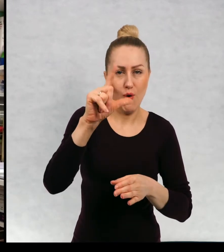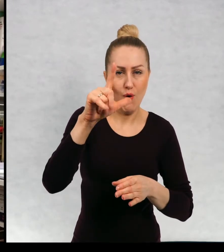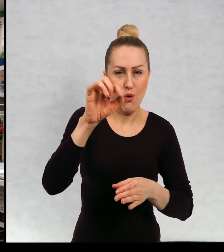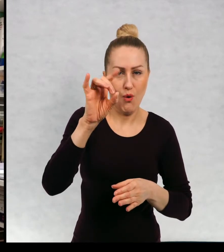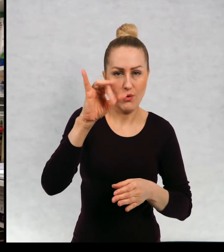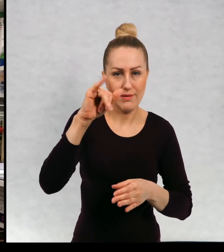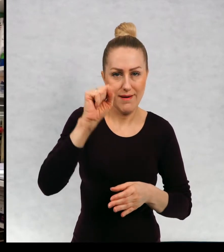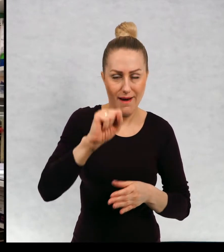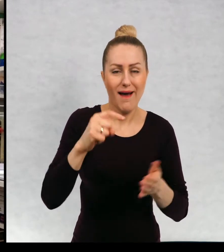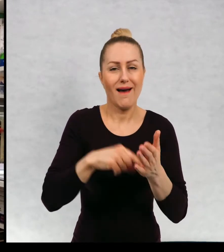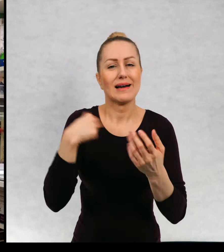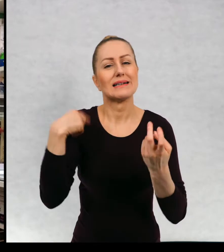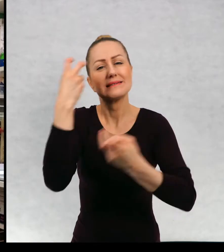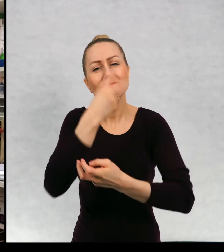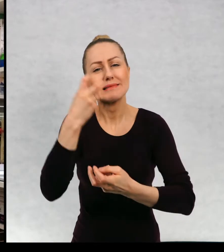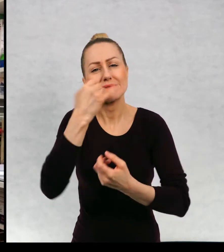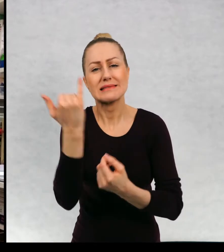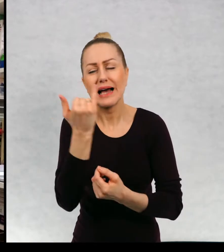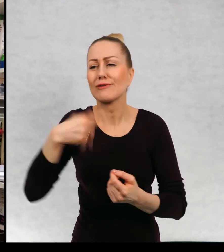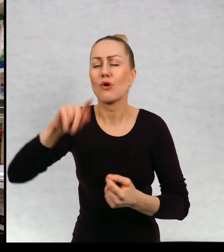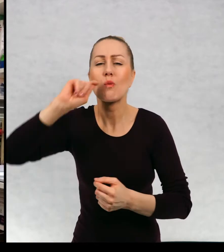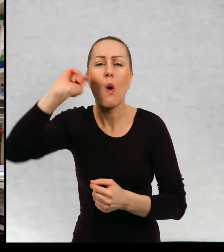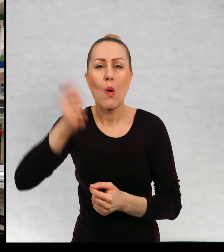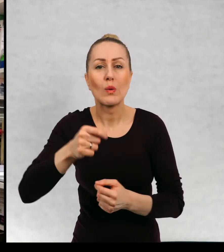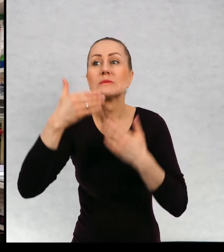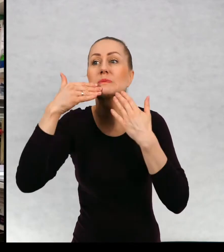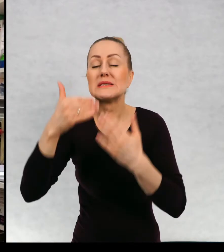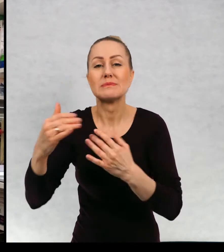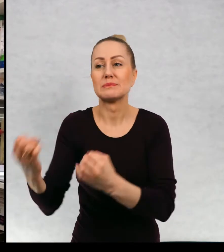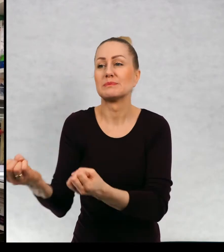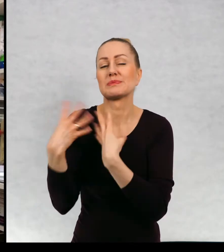interesowały mnie podróże, którymi mnie zaszczepił mój ojciec.